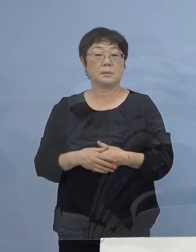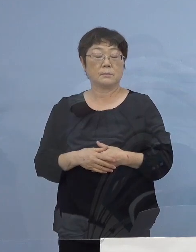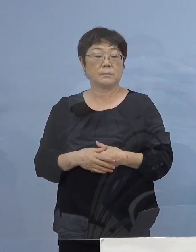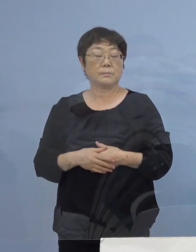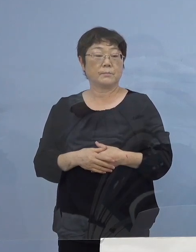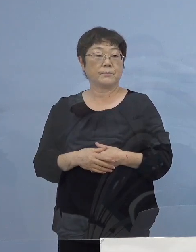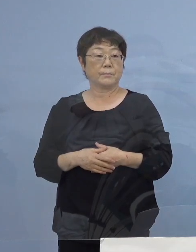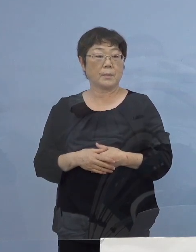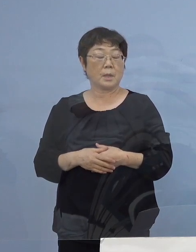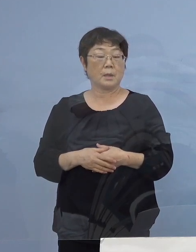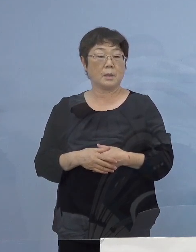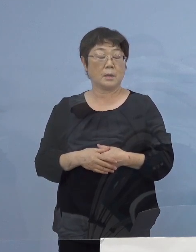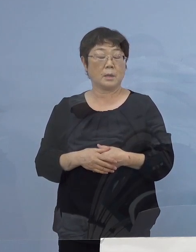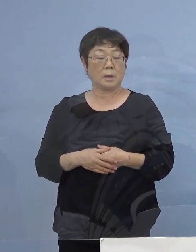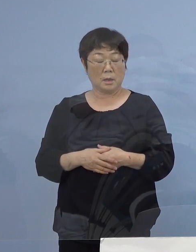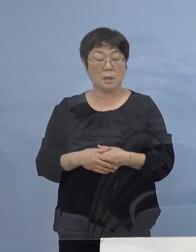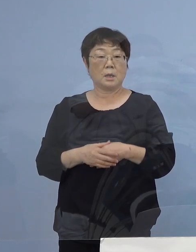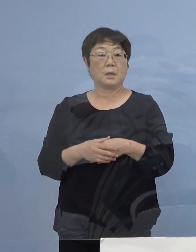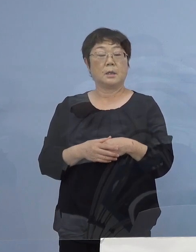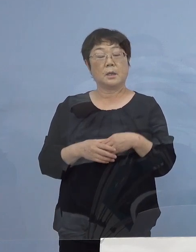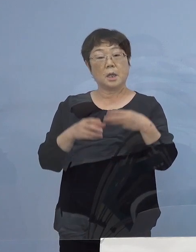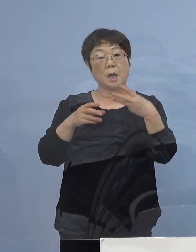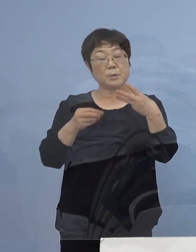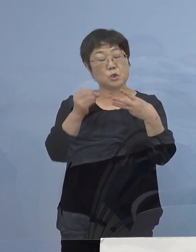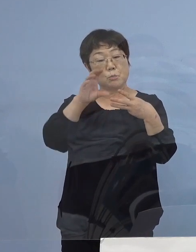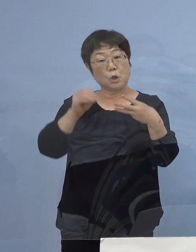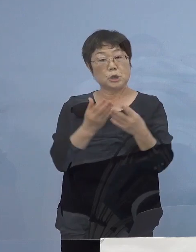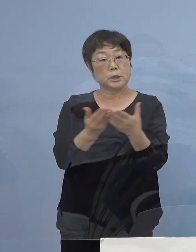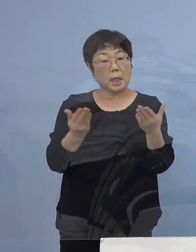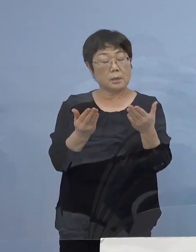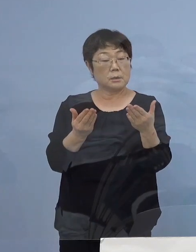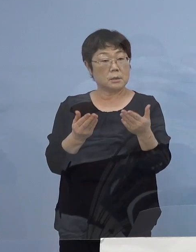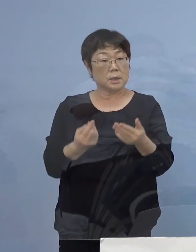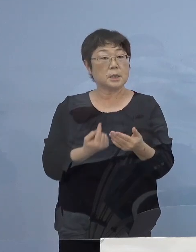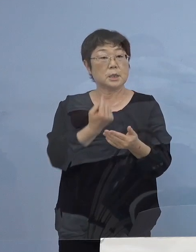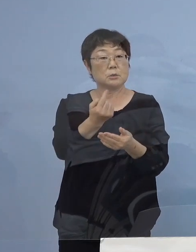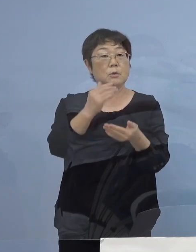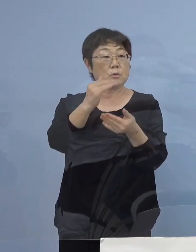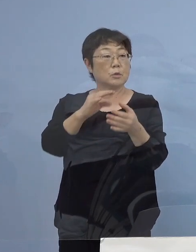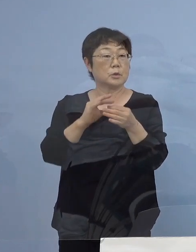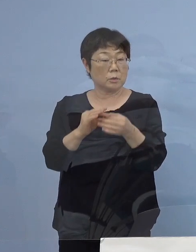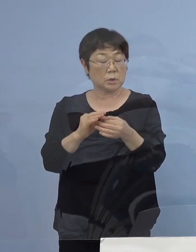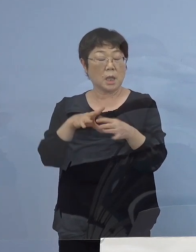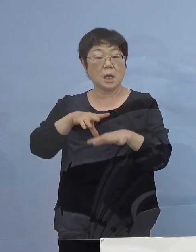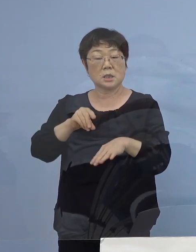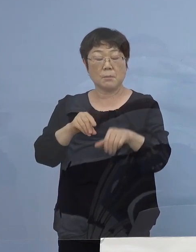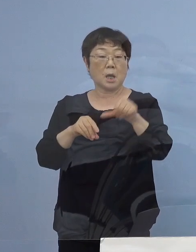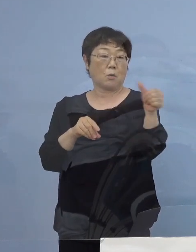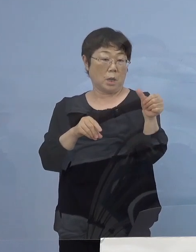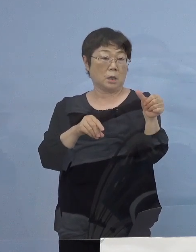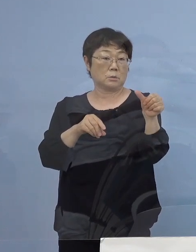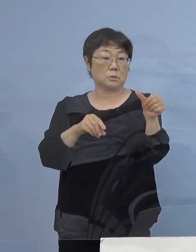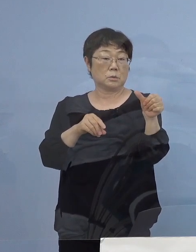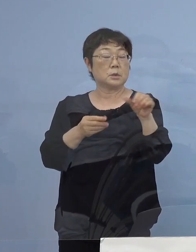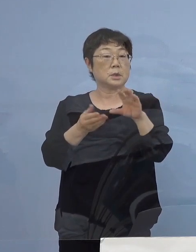この三ッ星店への可能性こうしたものが 当初500（店舗）といったものが651（店舗）になった